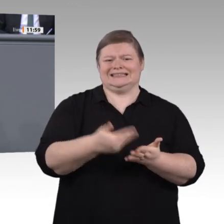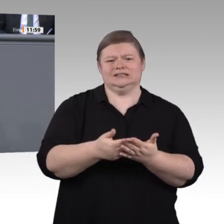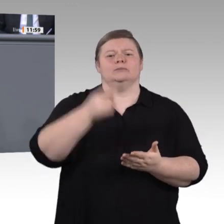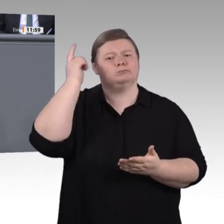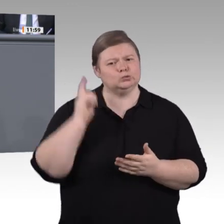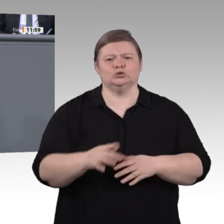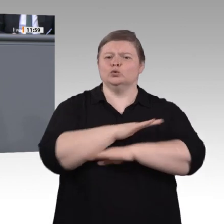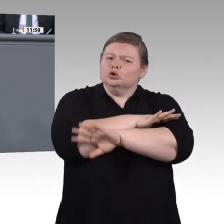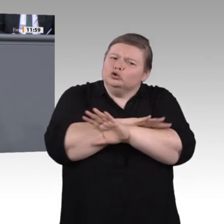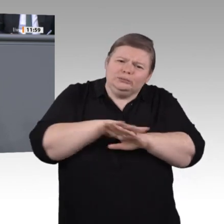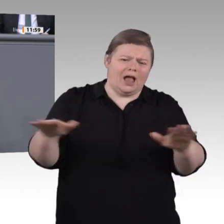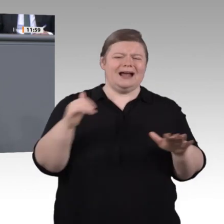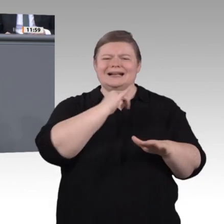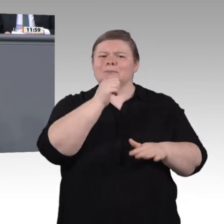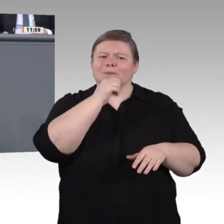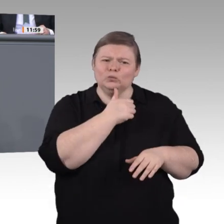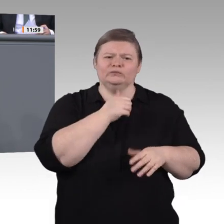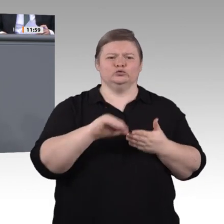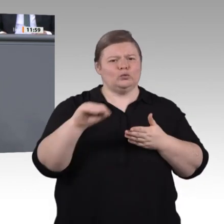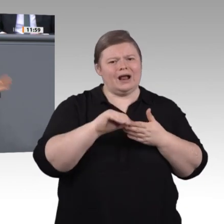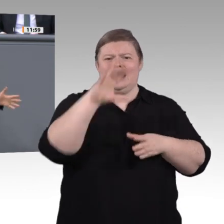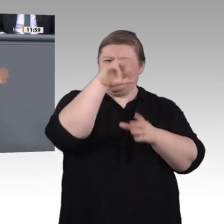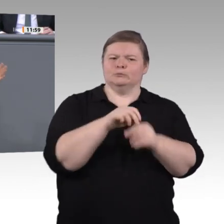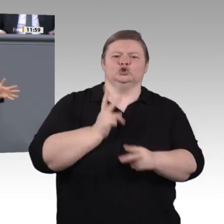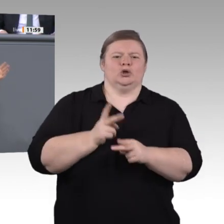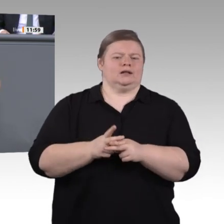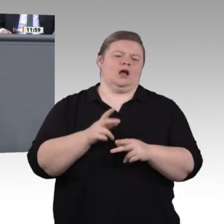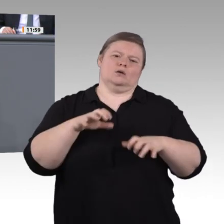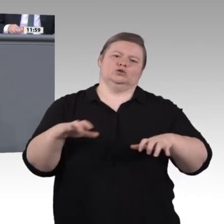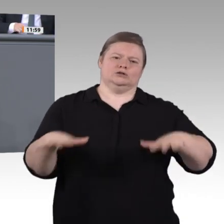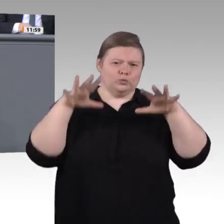Wettbewerb um die besten Ideen, mit einem großen öffentlichen Interess e und –